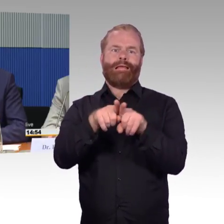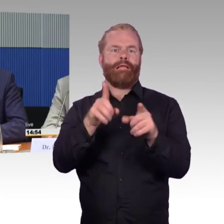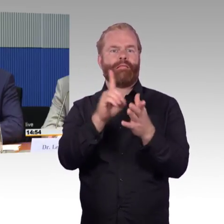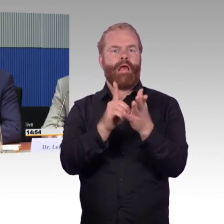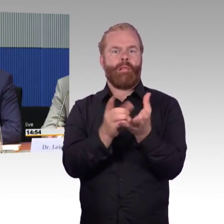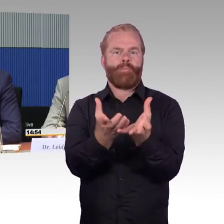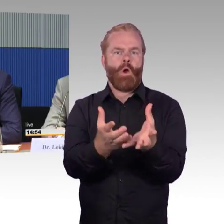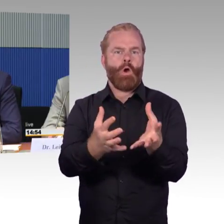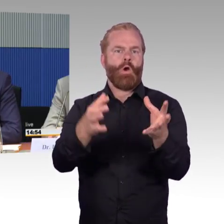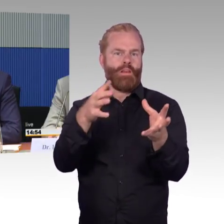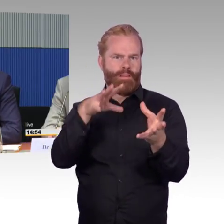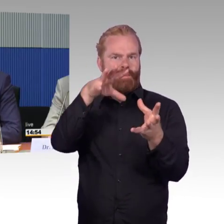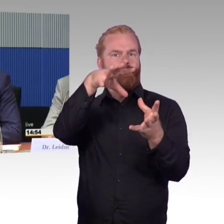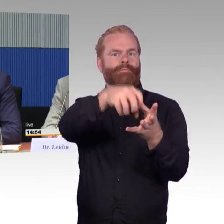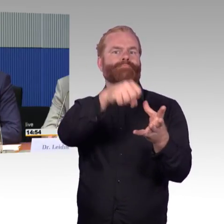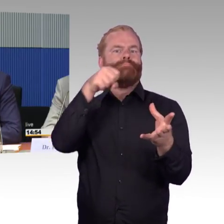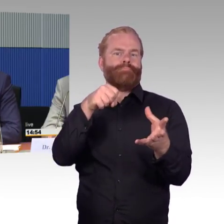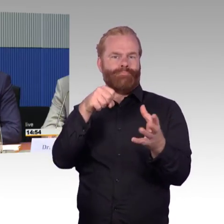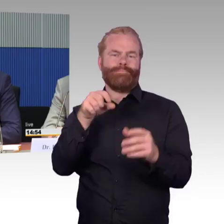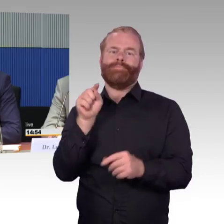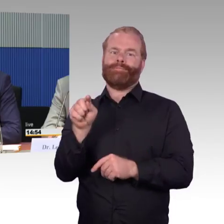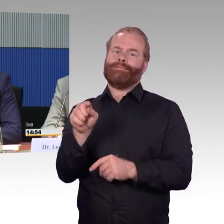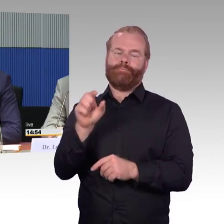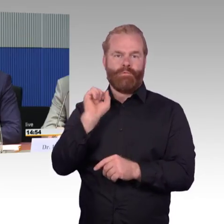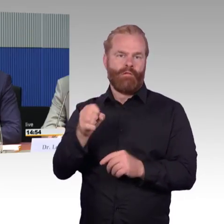bei dem wir digitale Schnittstellen zwischen mobilen Endgeräten,